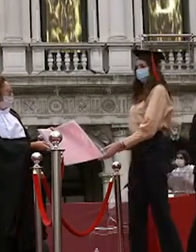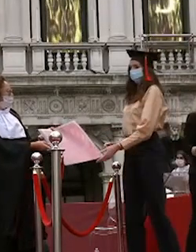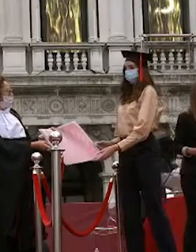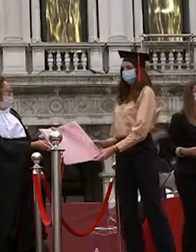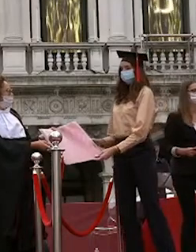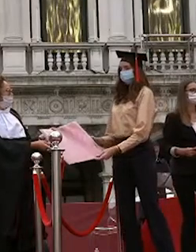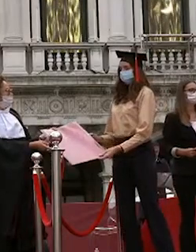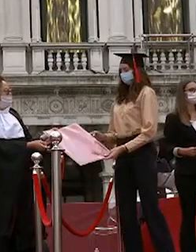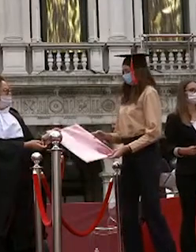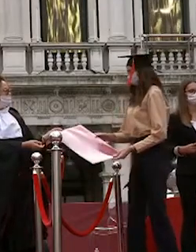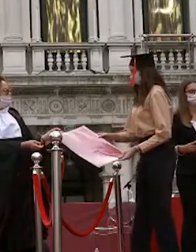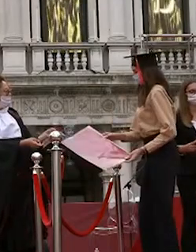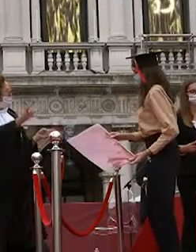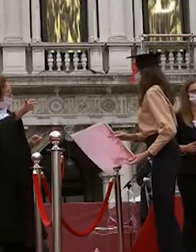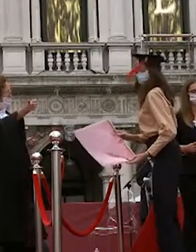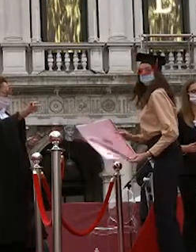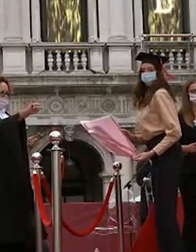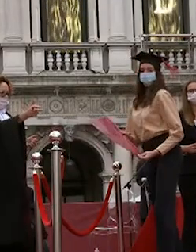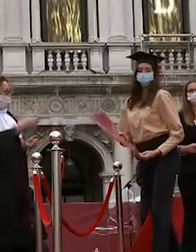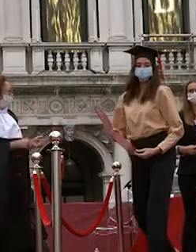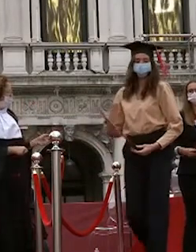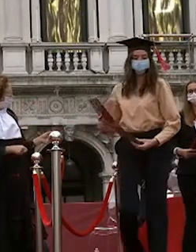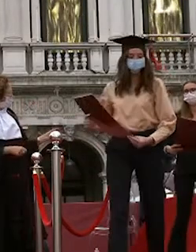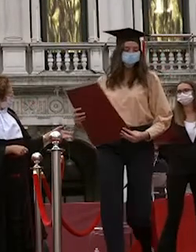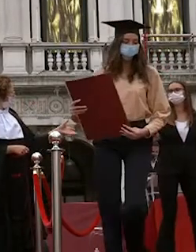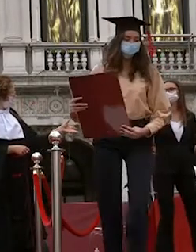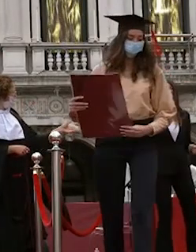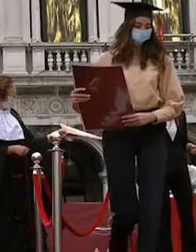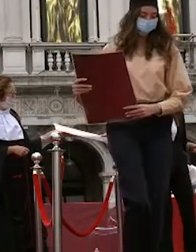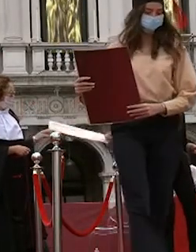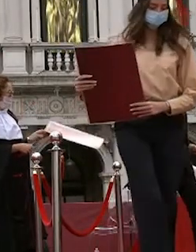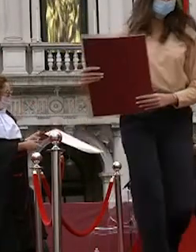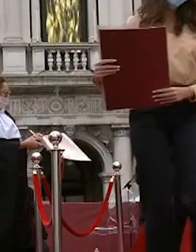giordano marchiori chiara zampieri